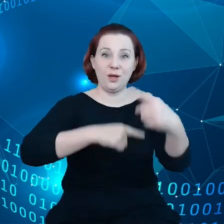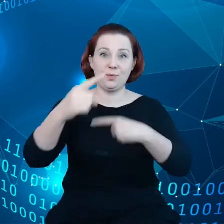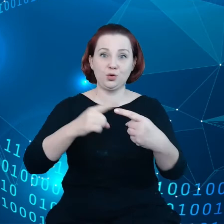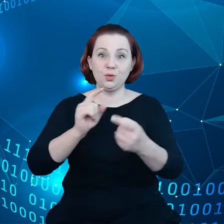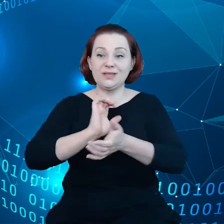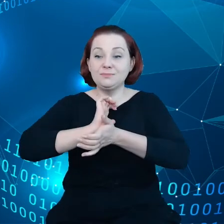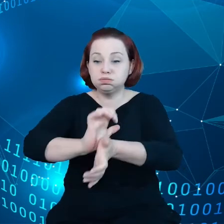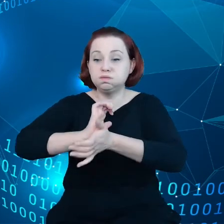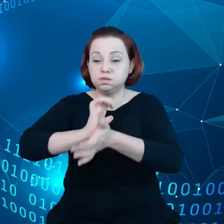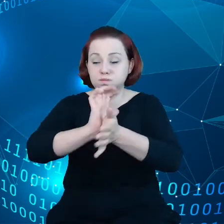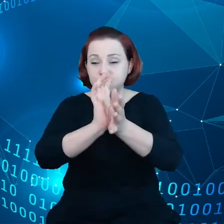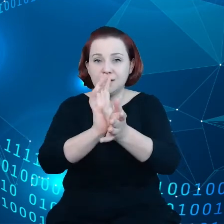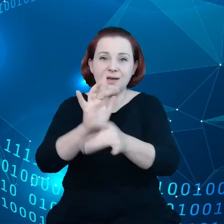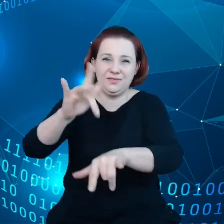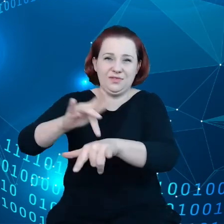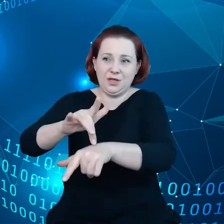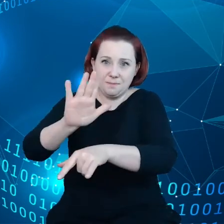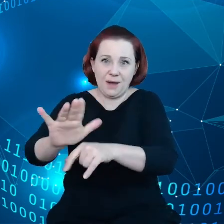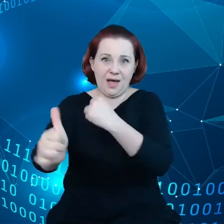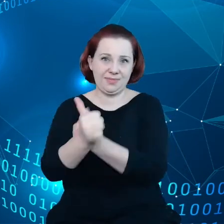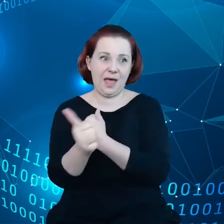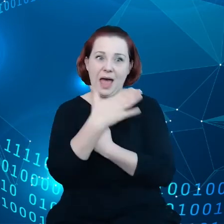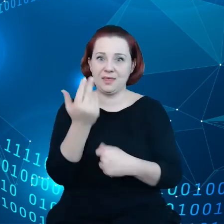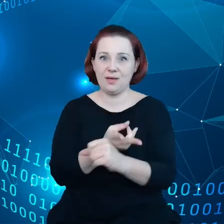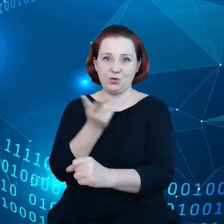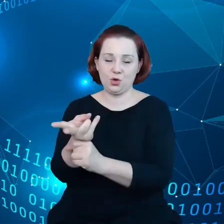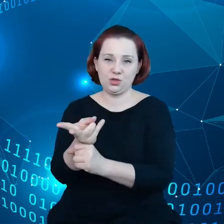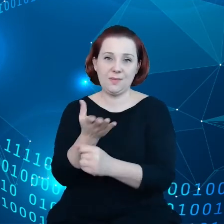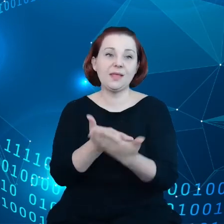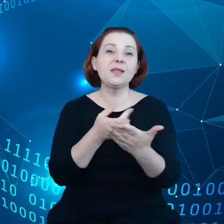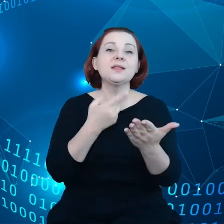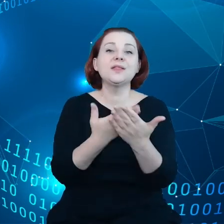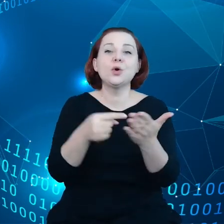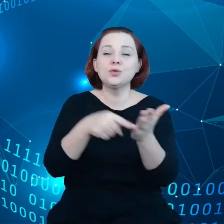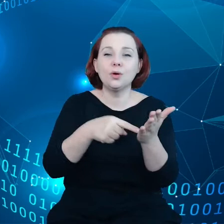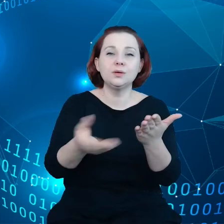I w konsekwencji to są części gospodarki unijnej, które nie mają dostępu do korzyści płynących z